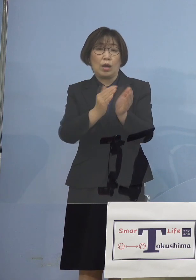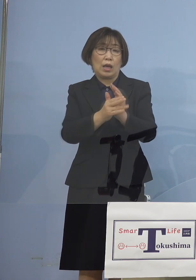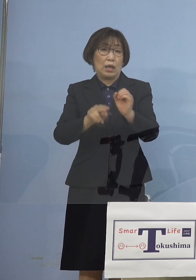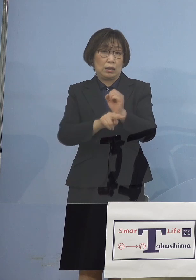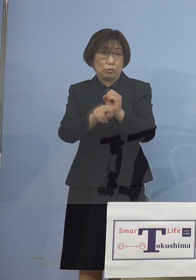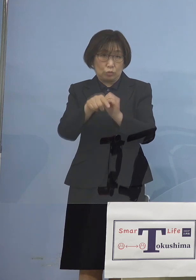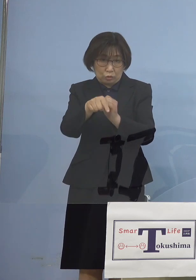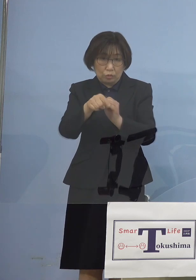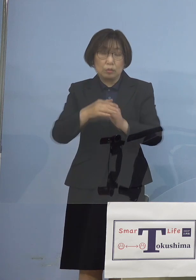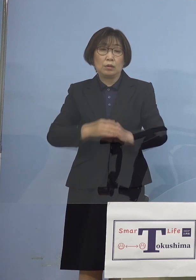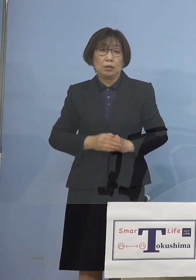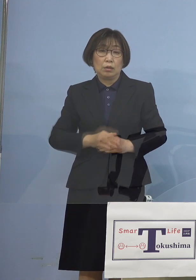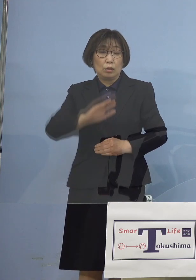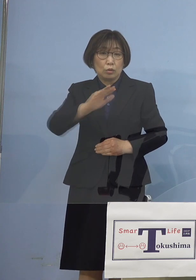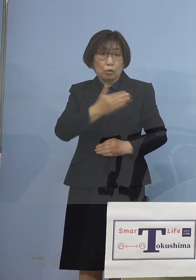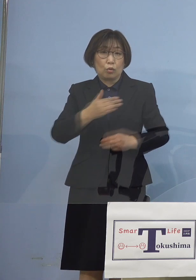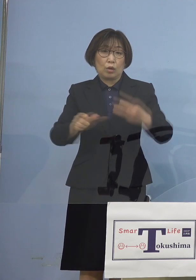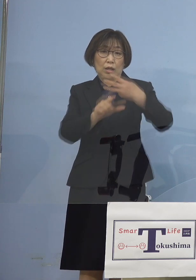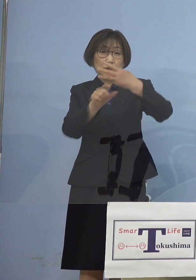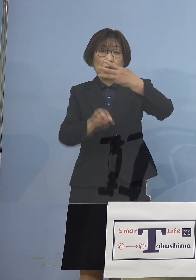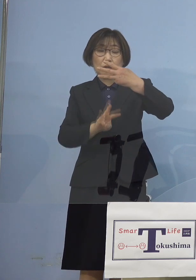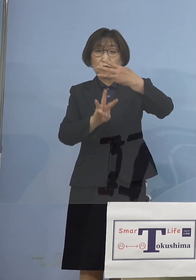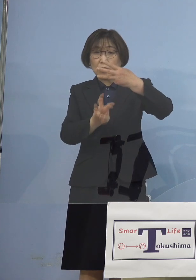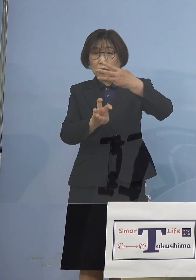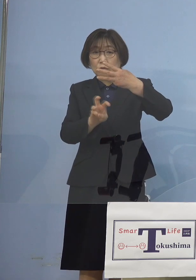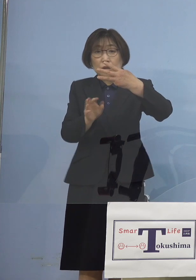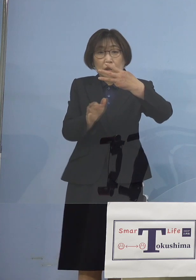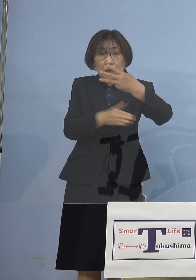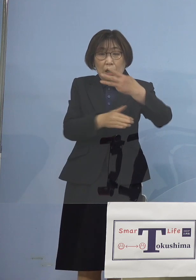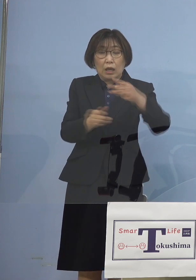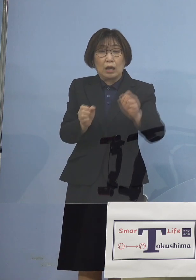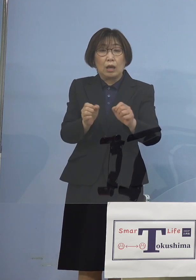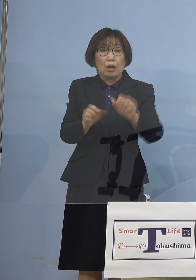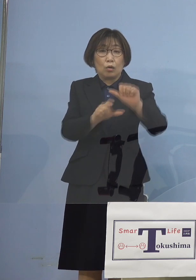ところが3月30日から 直近の5月3日まで